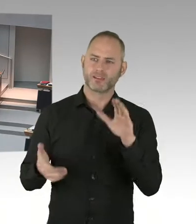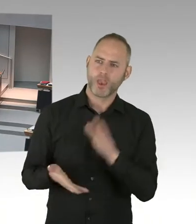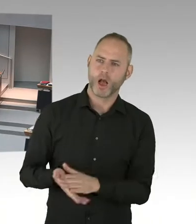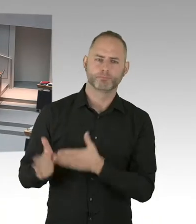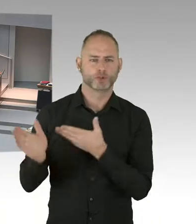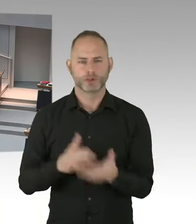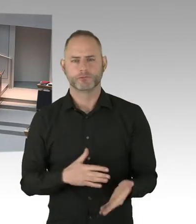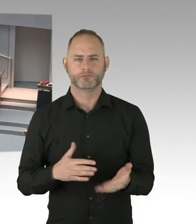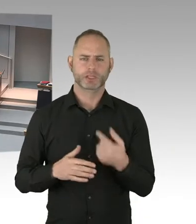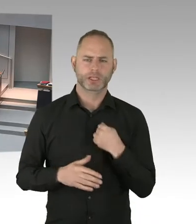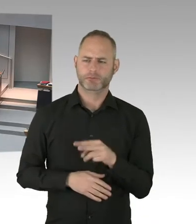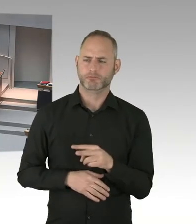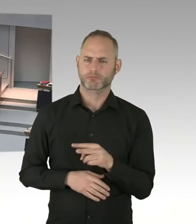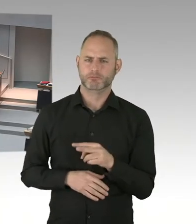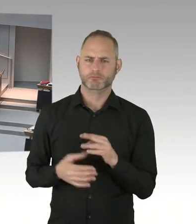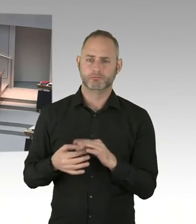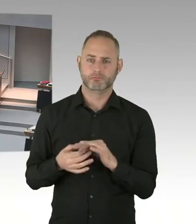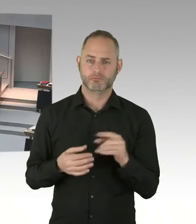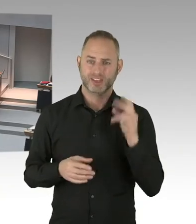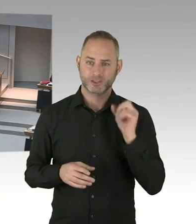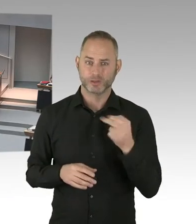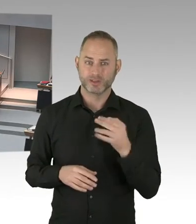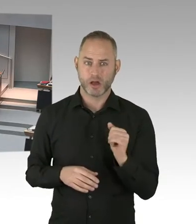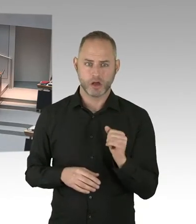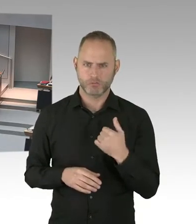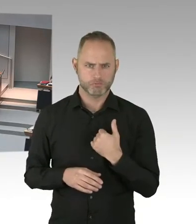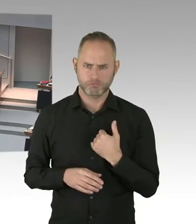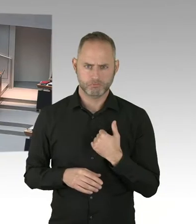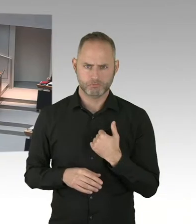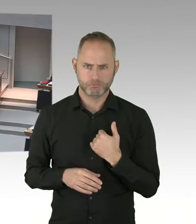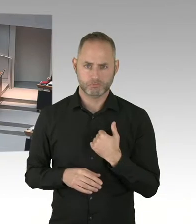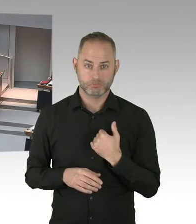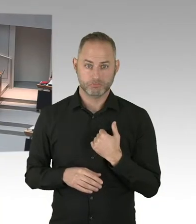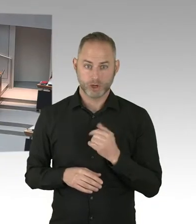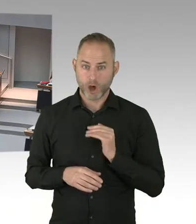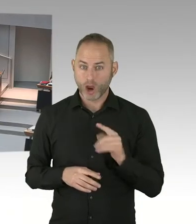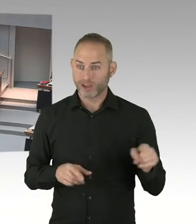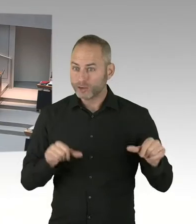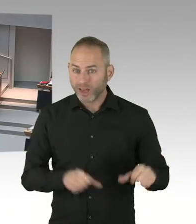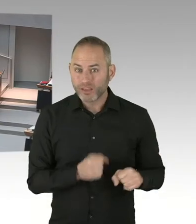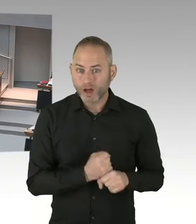Und wenn eine Person ist mit Masern, dann können die Menschen nicht weitergeleitet werden. Dann müssen die dort drinbleiben.